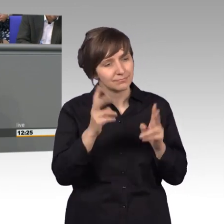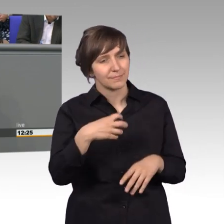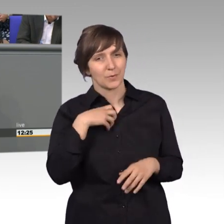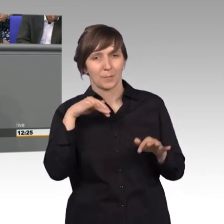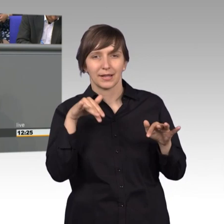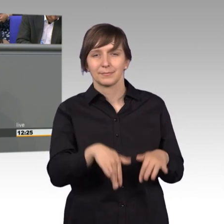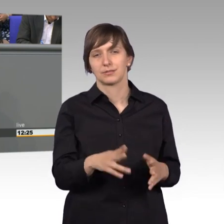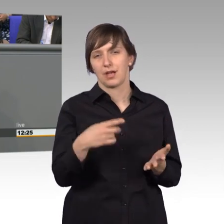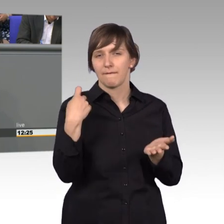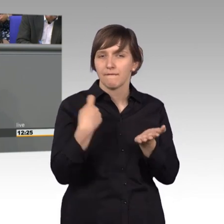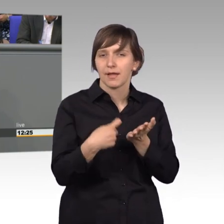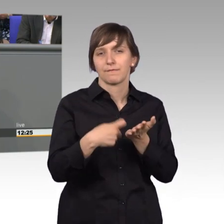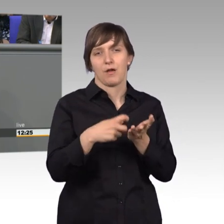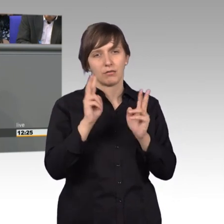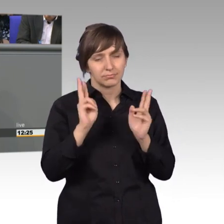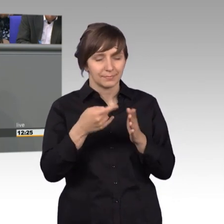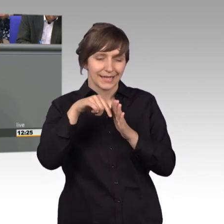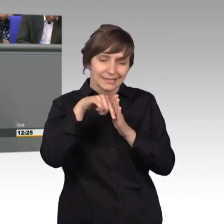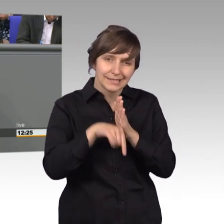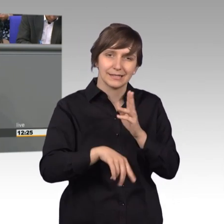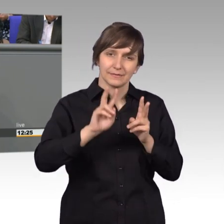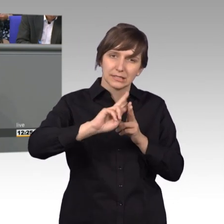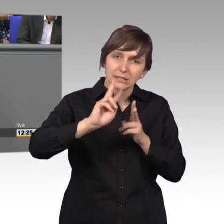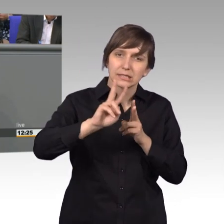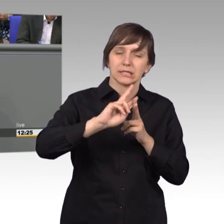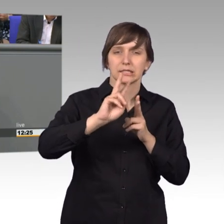Wert ist auch vertieft bearbeitet zu werden und auch Kollegen finde, die